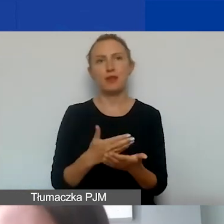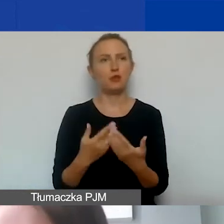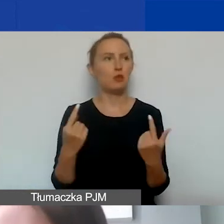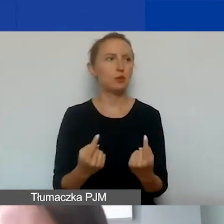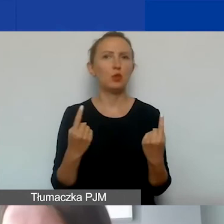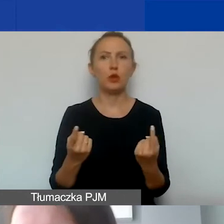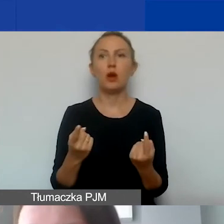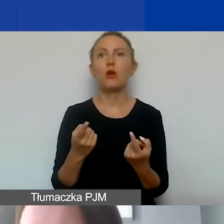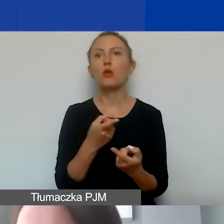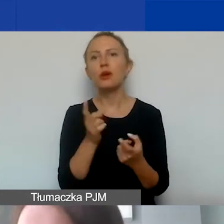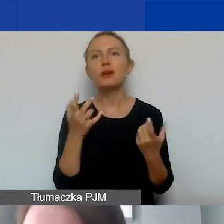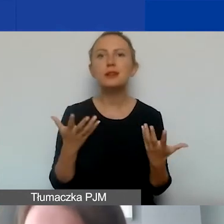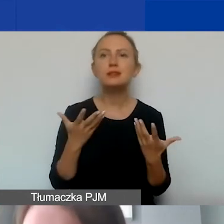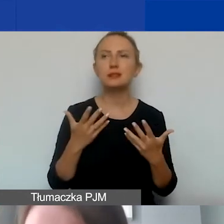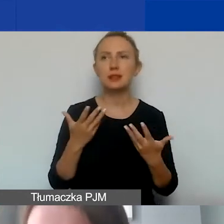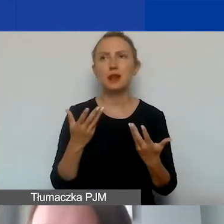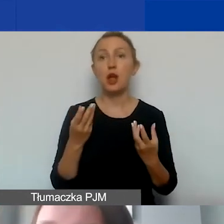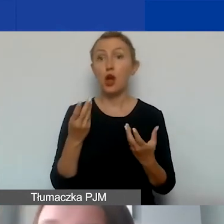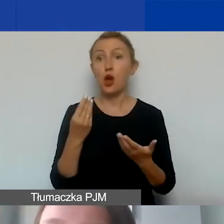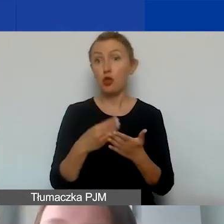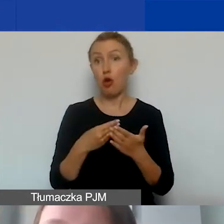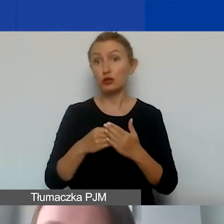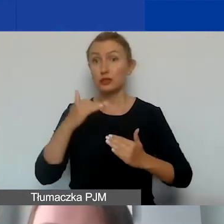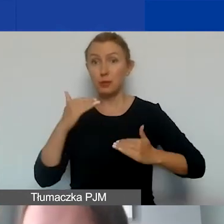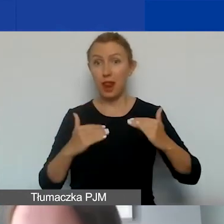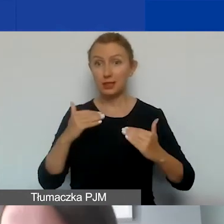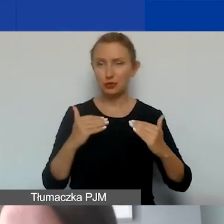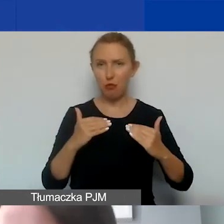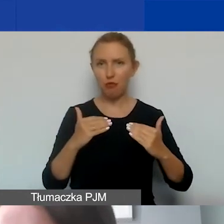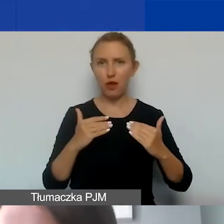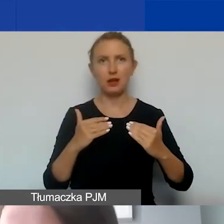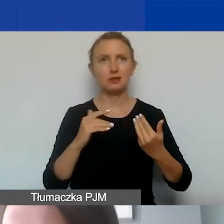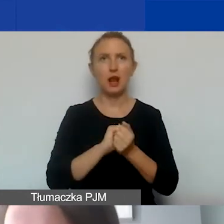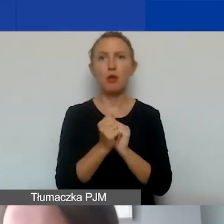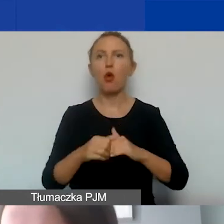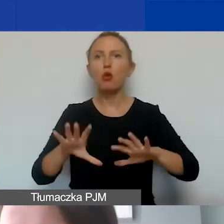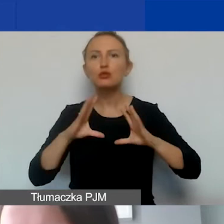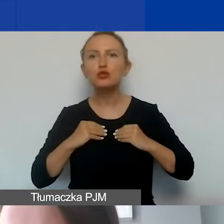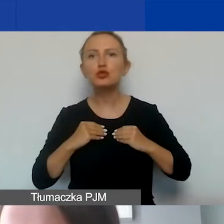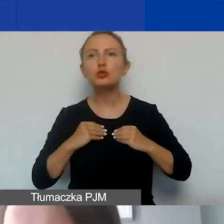że chcieliby państwo zbilansować koszty albo uzyskać w ten sposób wkład własny,